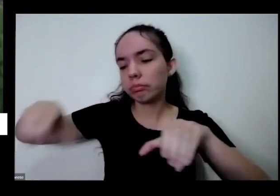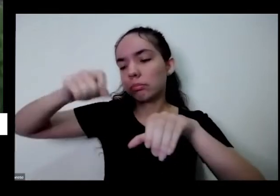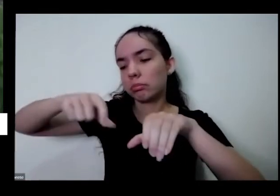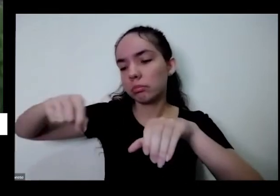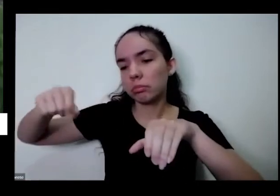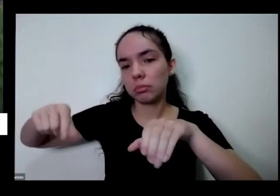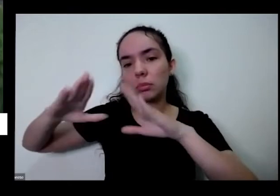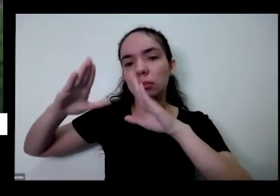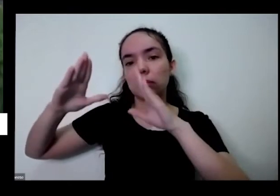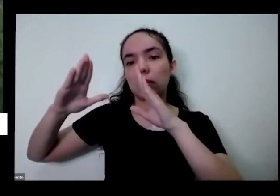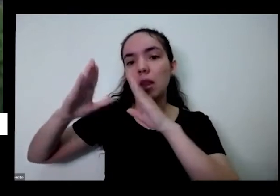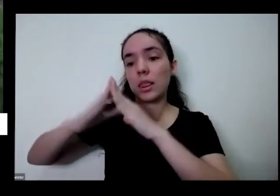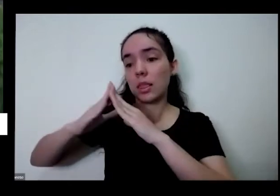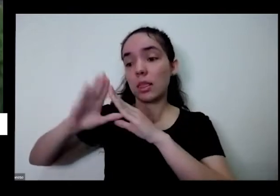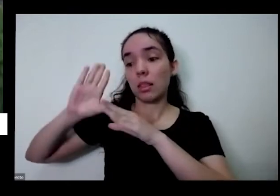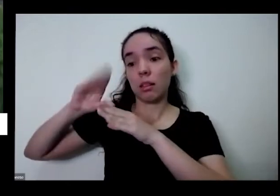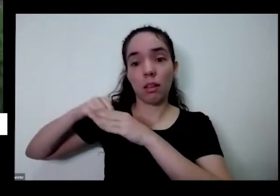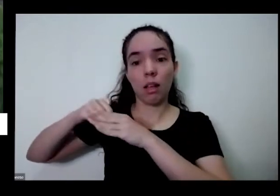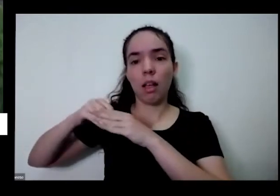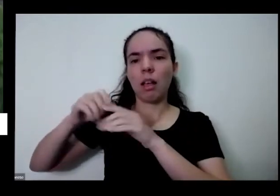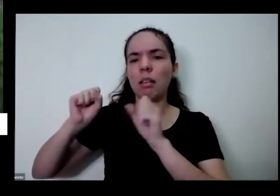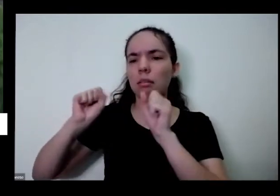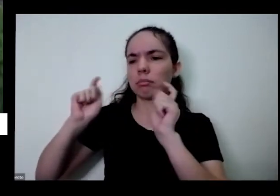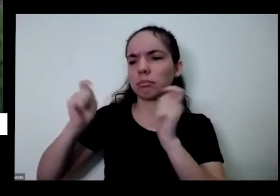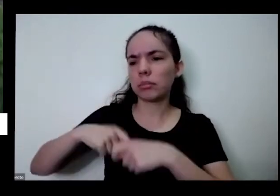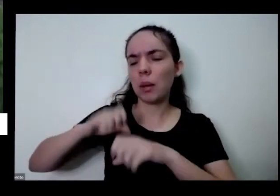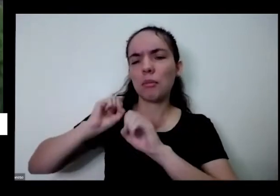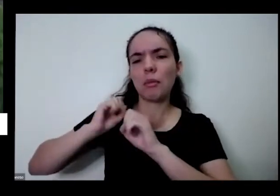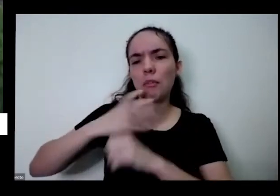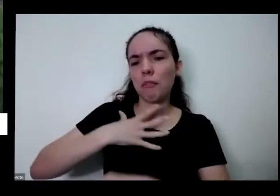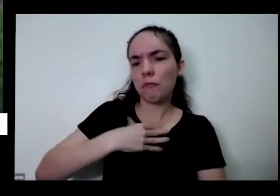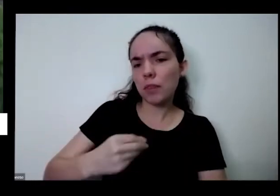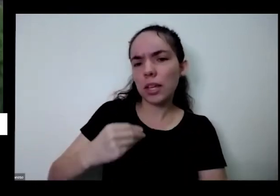trabalhar isso com seus filhos que os seus netos pois trabalhar isso com você mesmo de